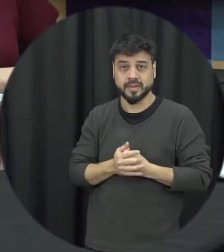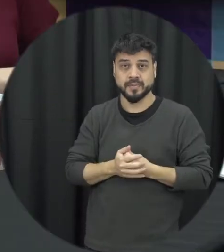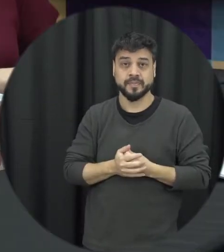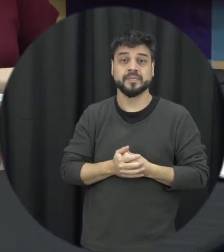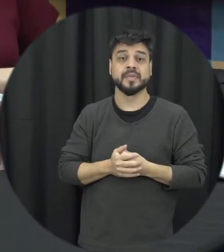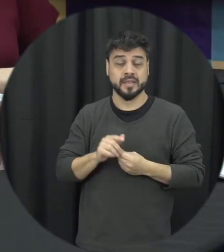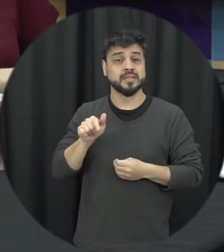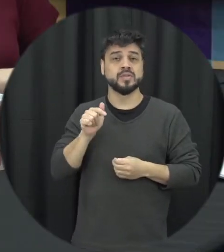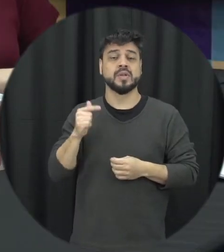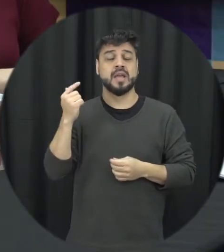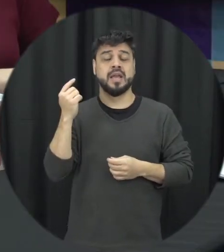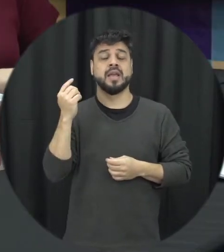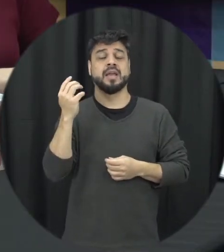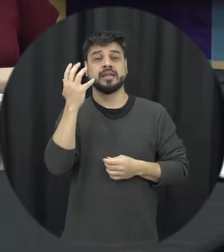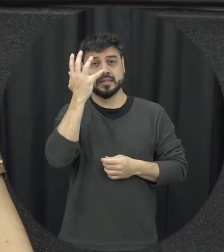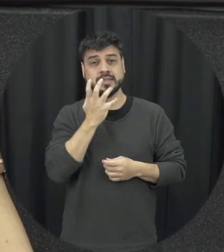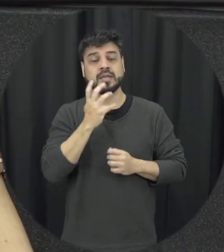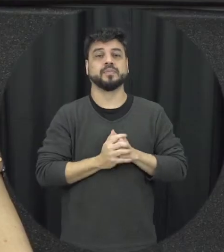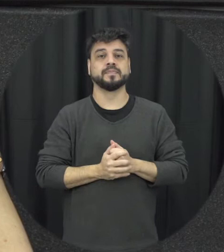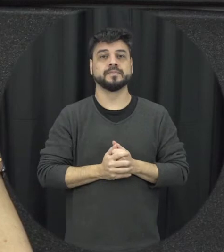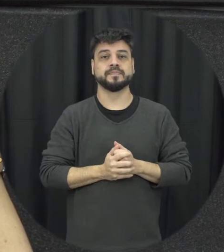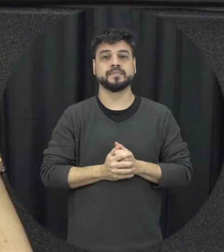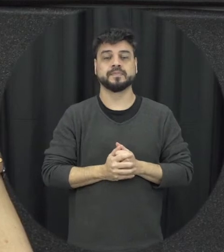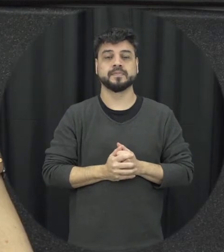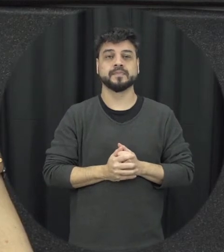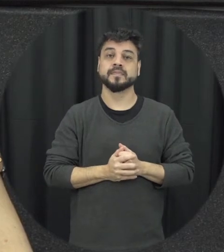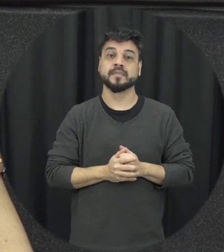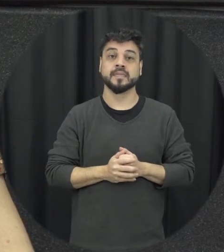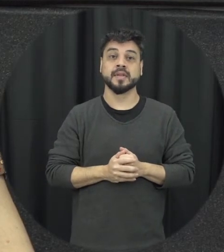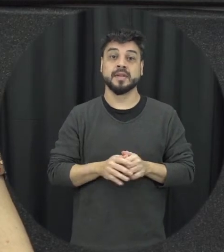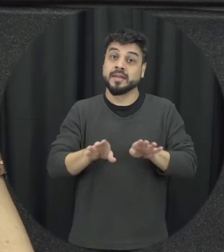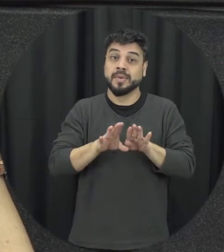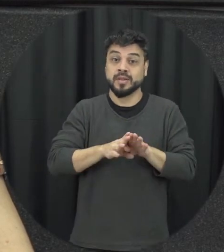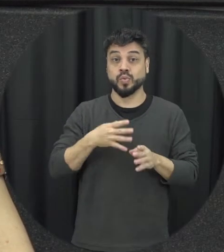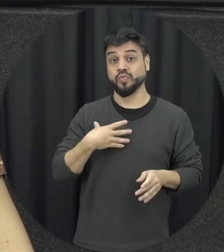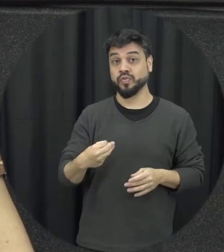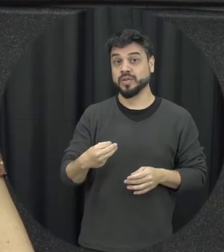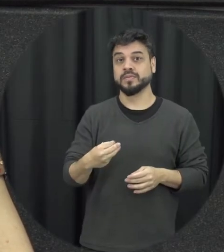muito sérios a gente considerar com relação aos filhos isso também tem um impacto porque a